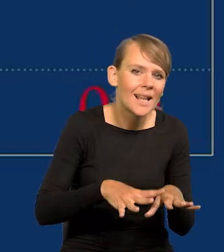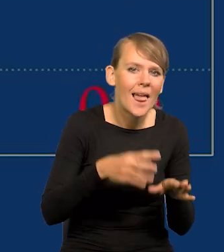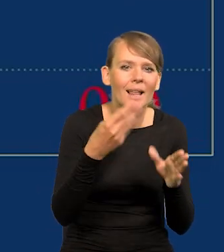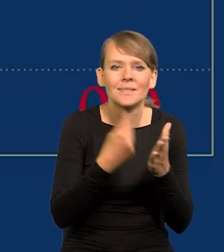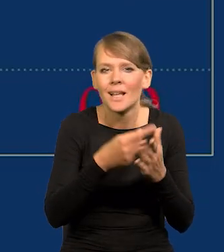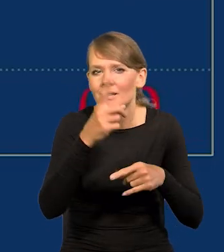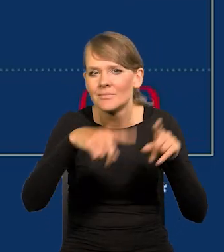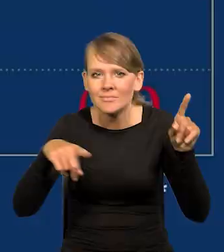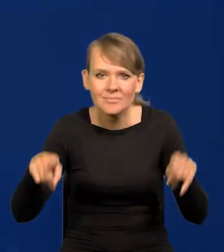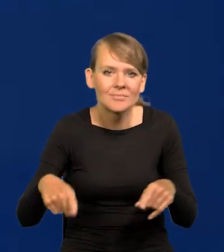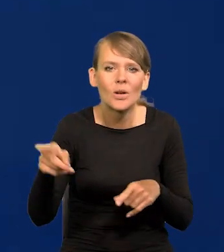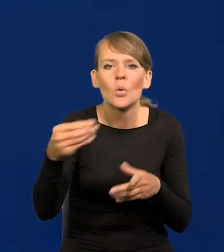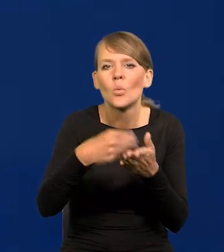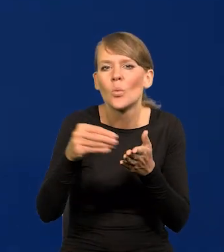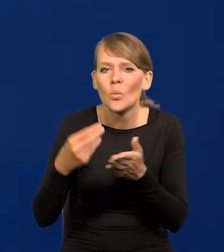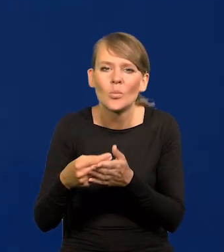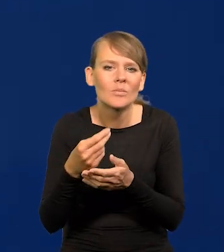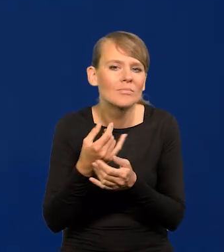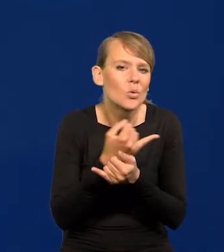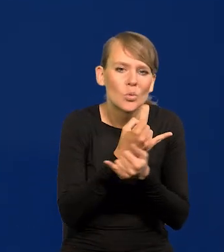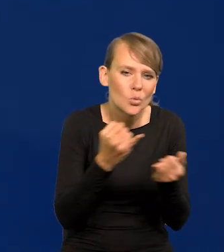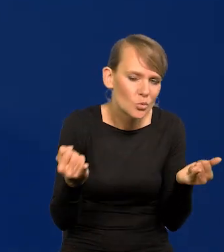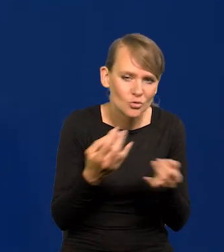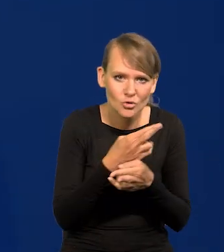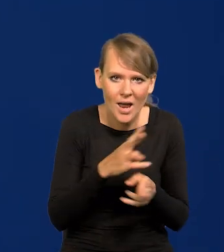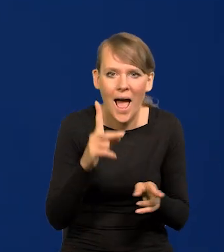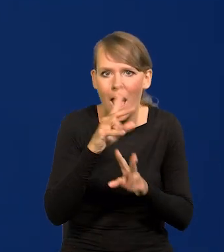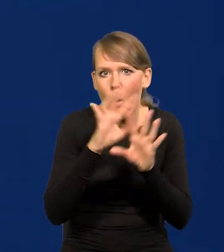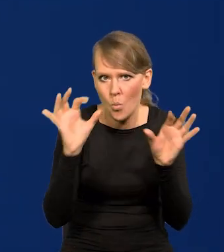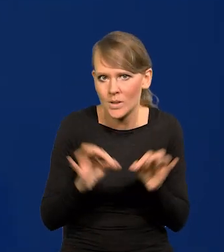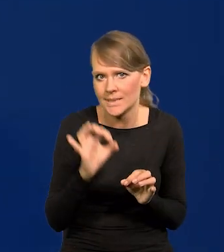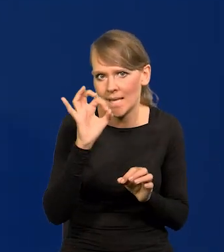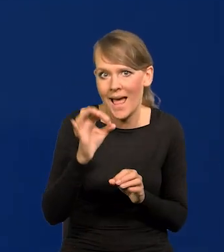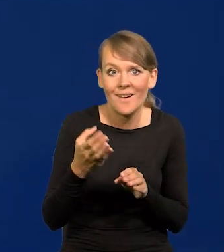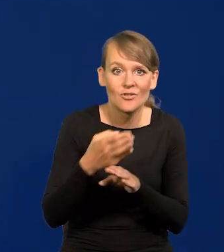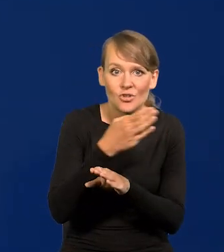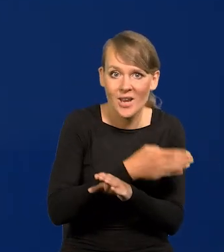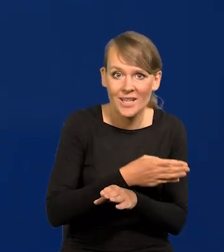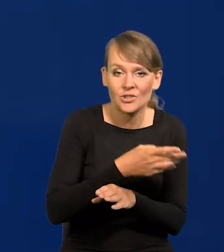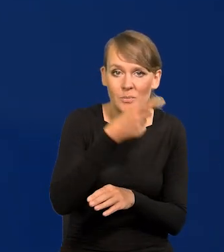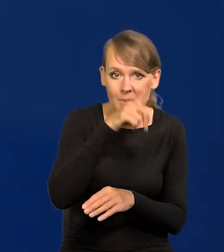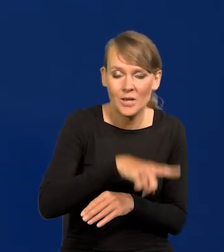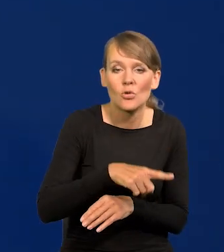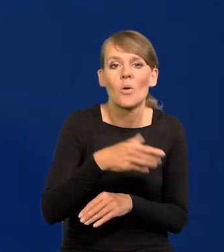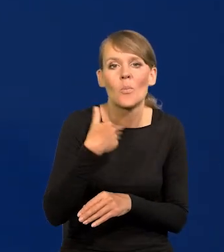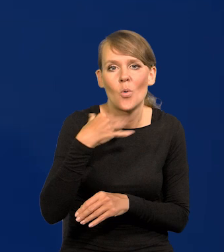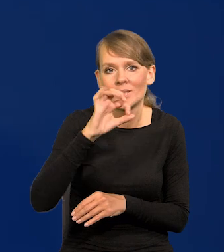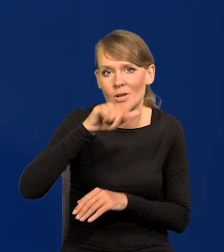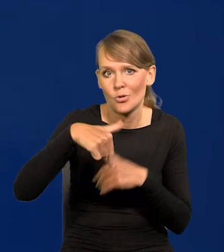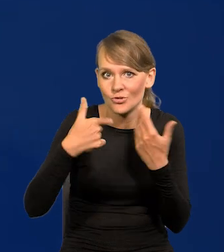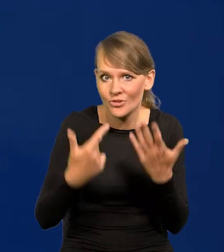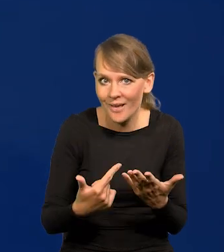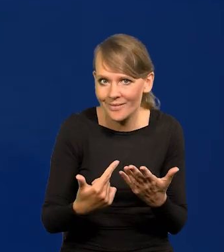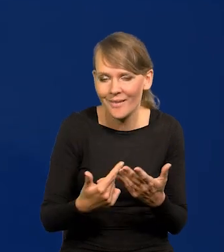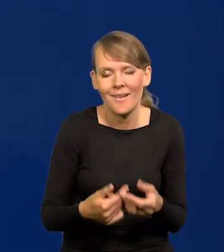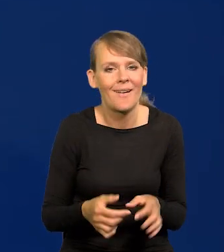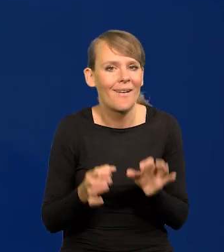różnych koszykach konsumpcji, ale generalnie zero. A poprzedni miesiąc 0,7. Z tego się bardzo cieszymy.